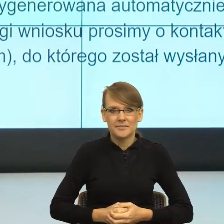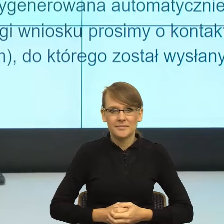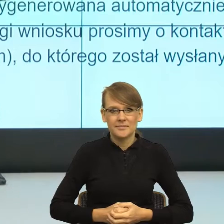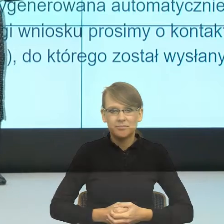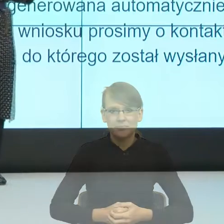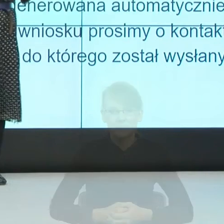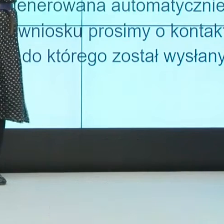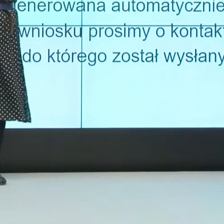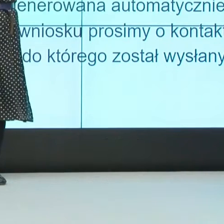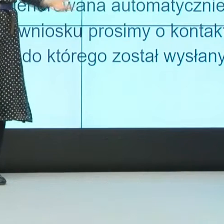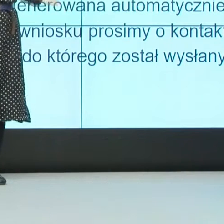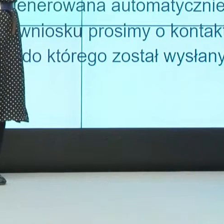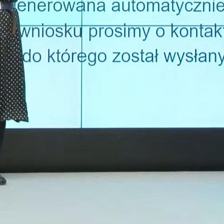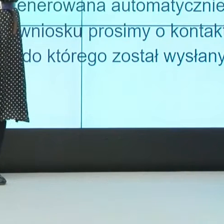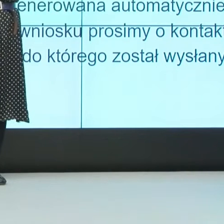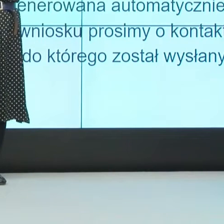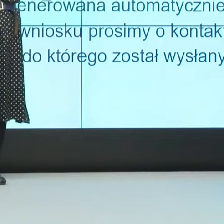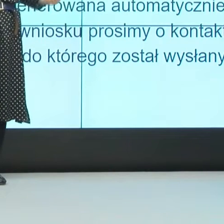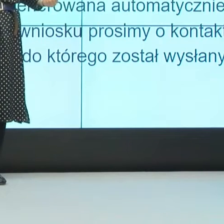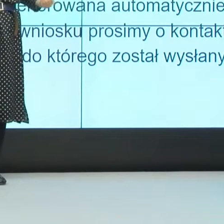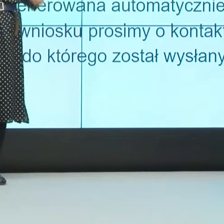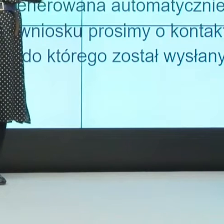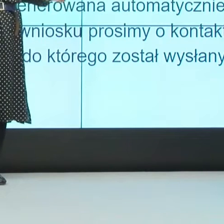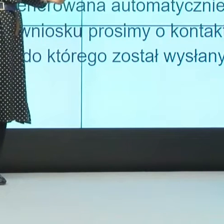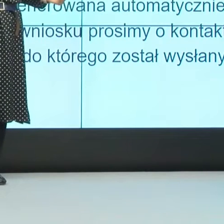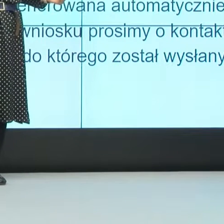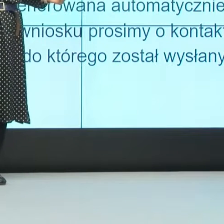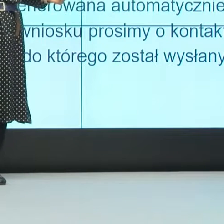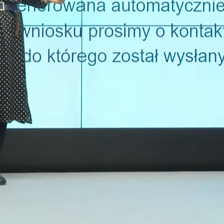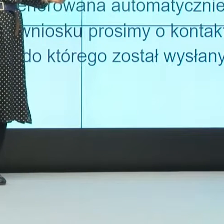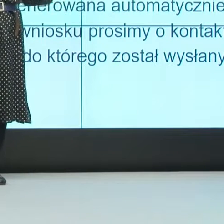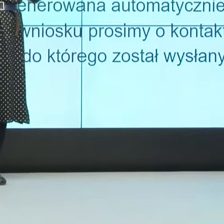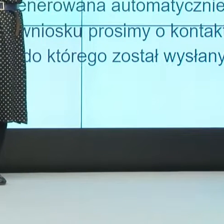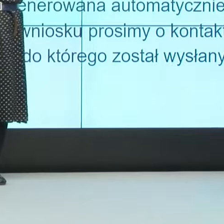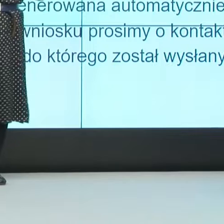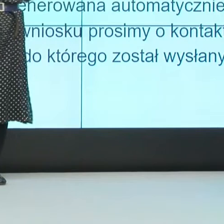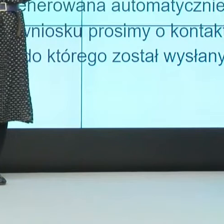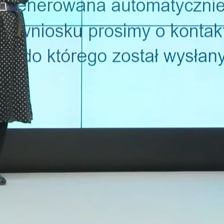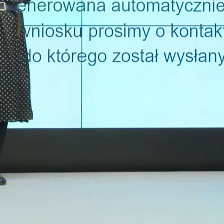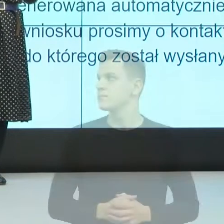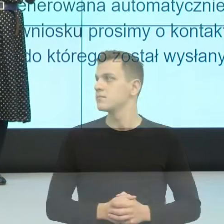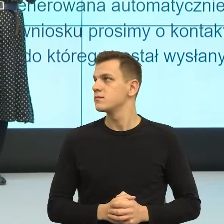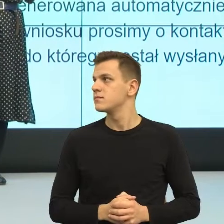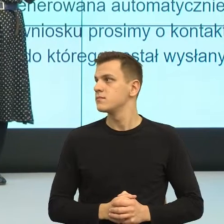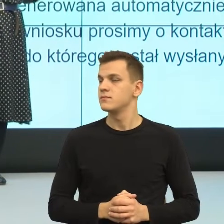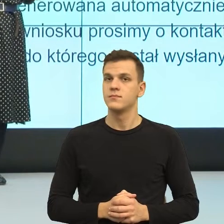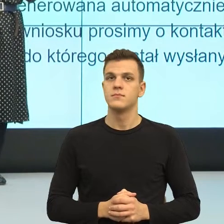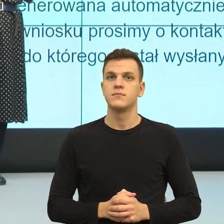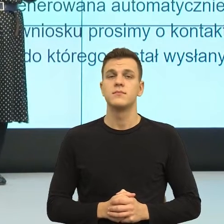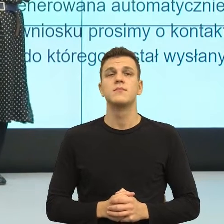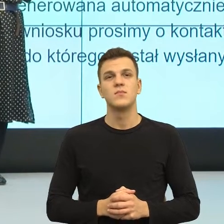bo wtedy traktujemy odbiorcę jak petenta, a nie podmiot. Któryś z panów mówił o potrzebie traktowania odbiorcy jak partnera